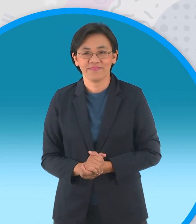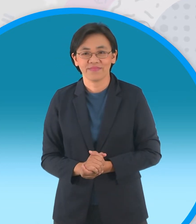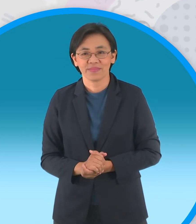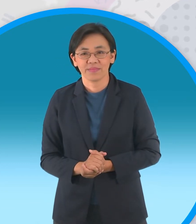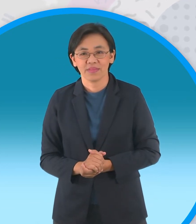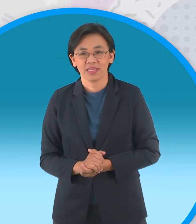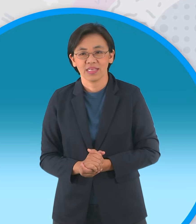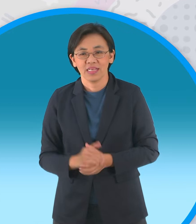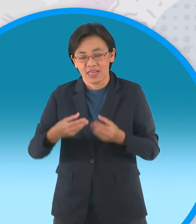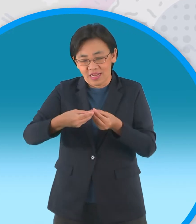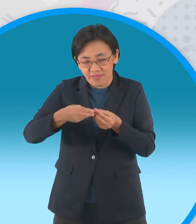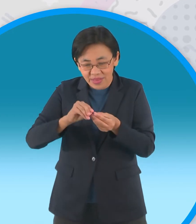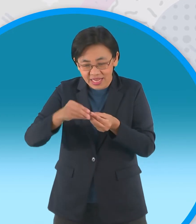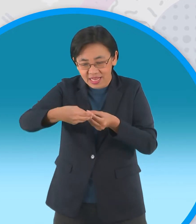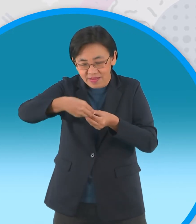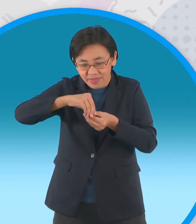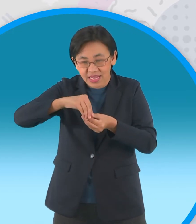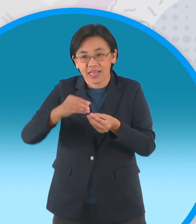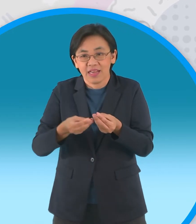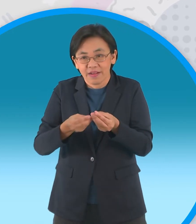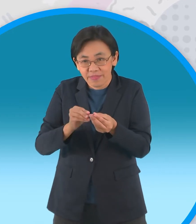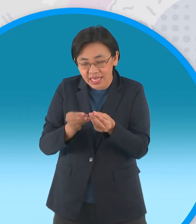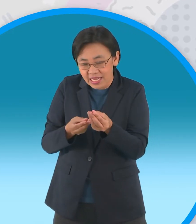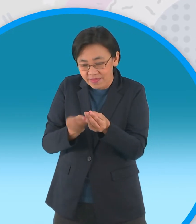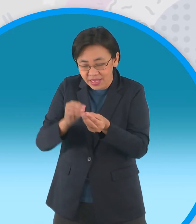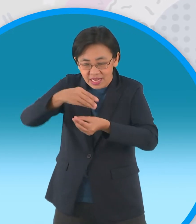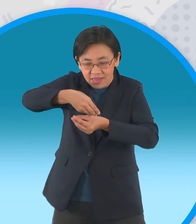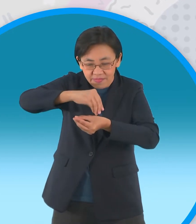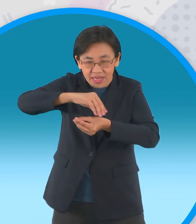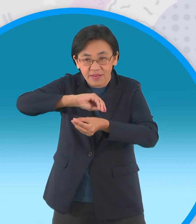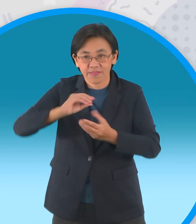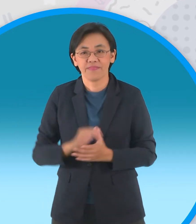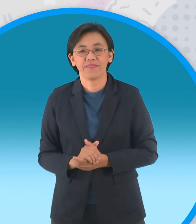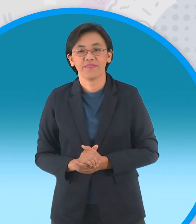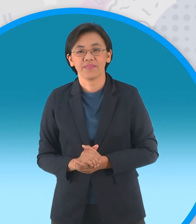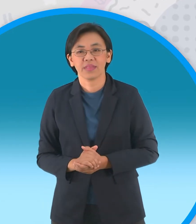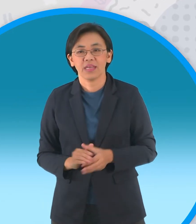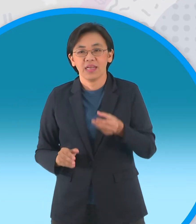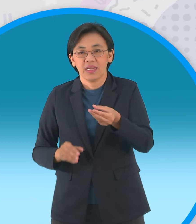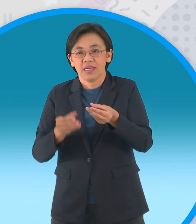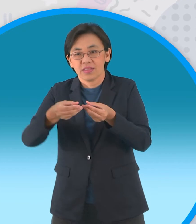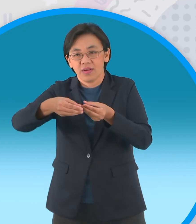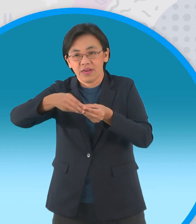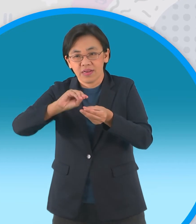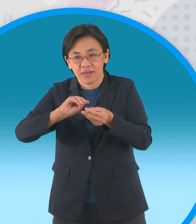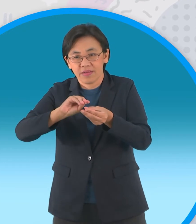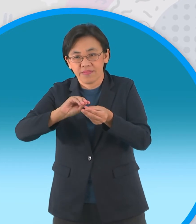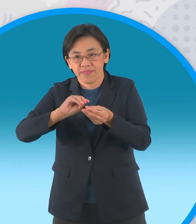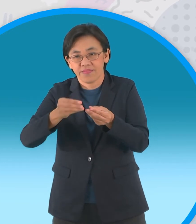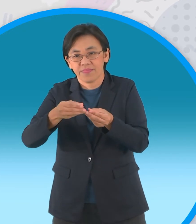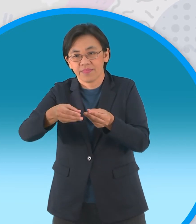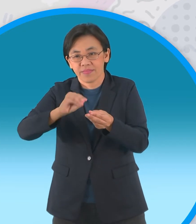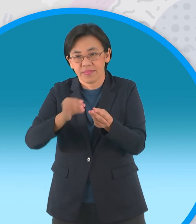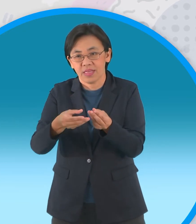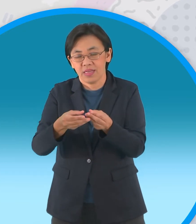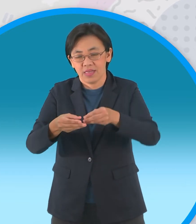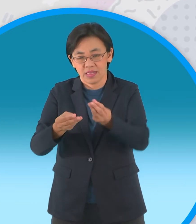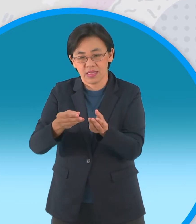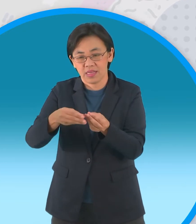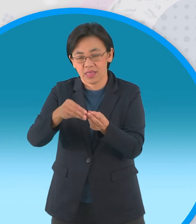ไปพลิกขึ้นมานะครับทีละใบทีละใบเริ่มจากที่ มุมทั้งสี่ก่อนดึงขึ้นมานะครับ